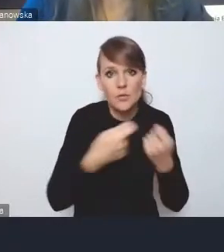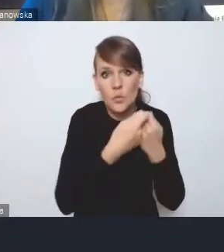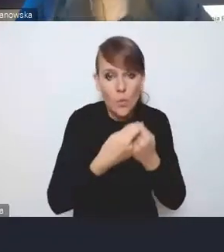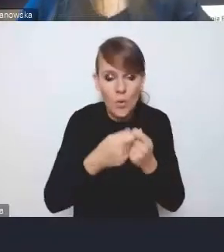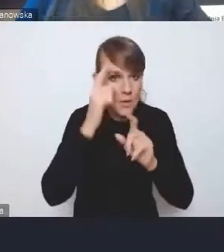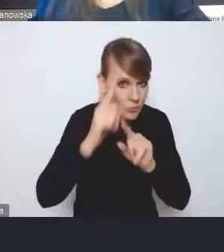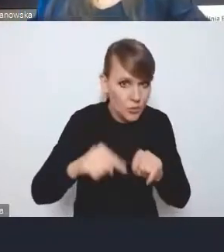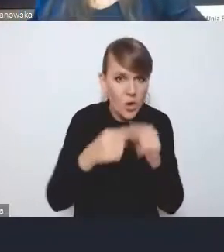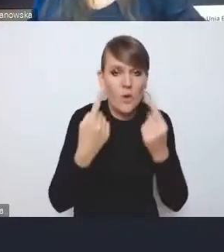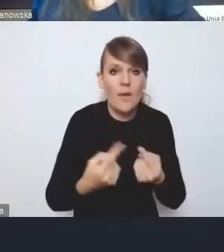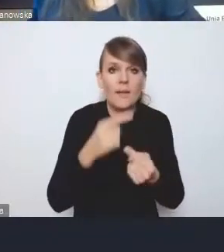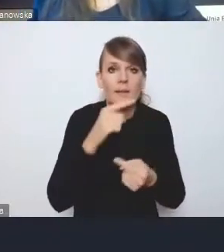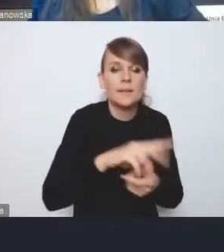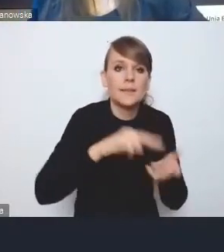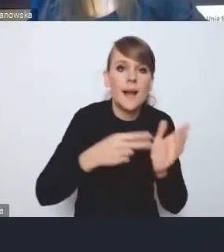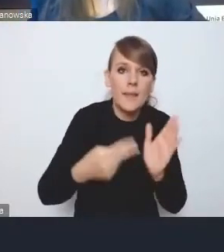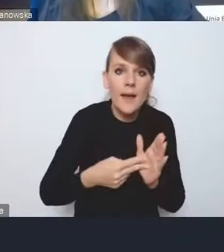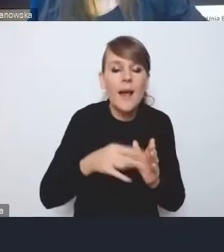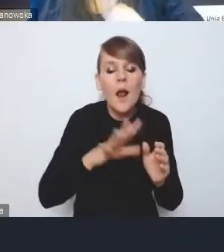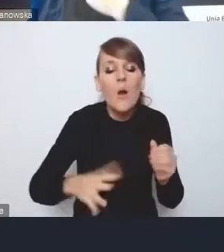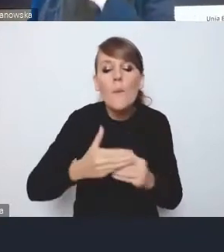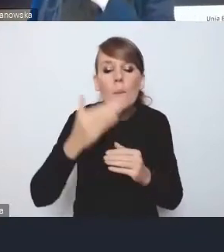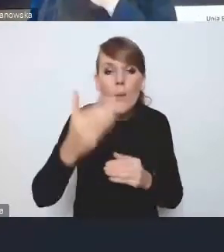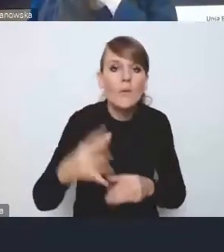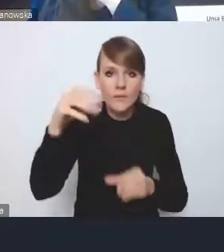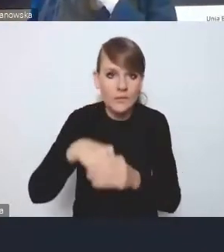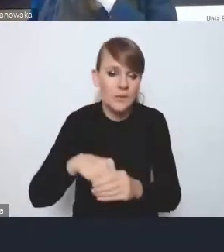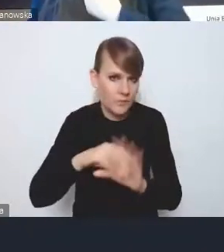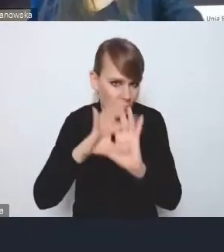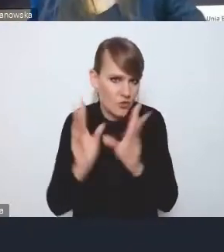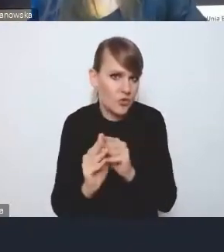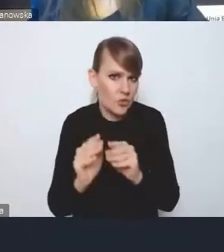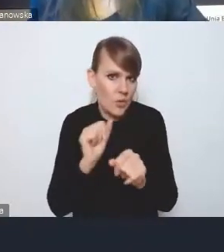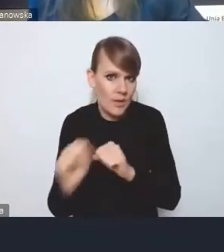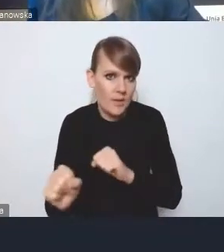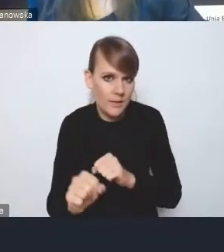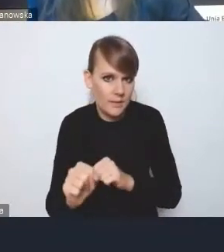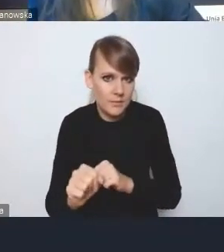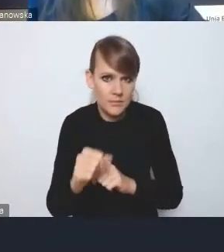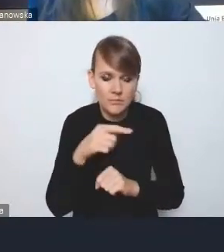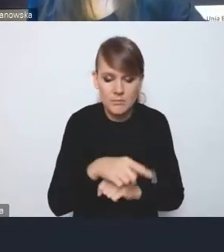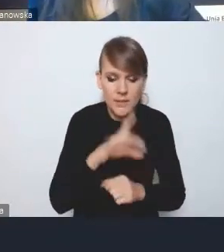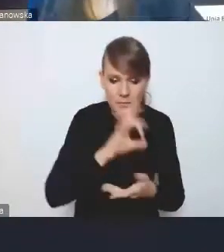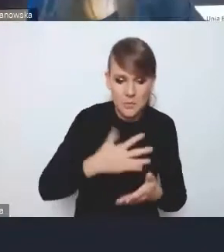że ta strategia ponadlokalna zawiera wszystkie elementy, które są im potrzebne do planowania rozwoju.